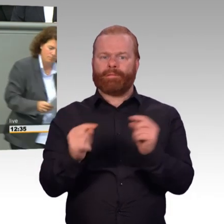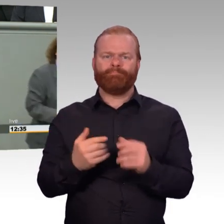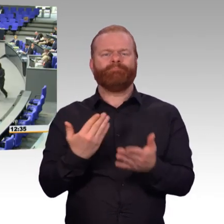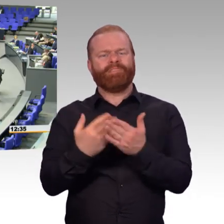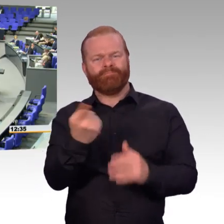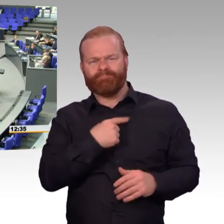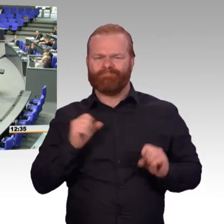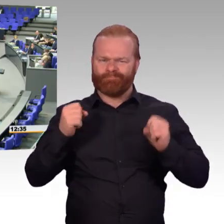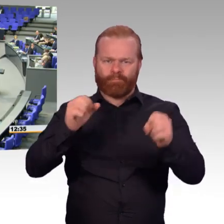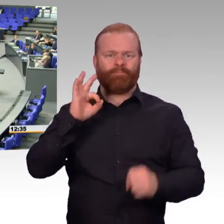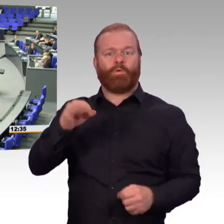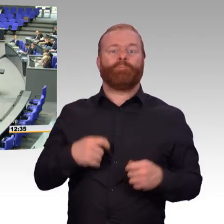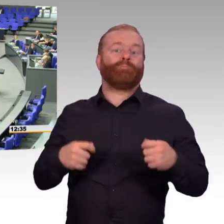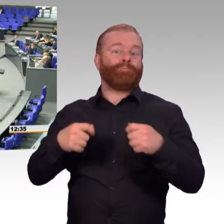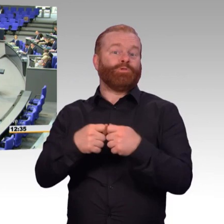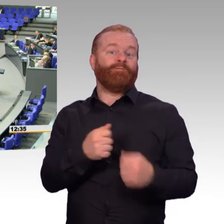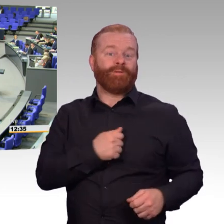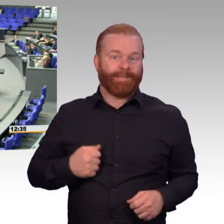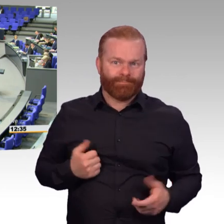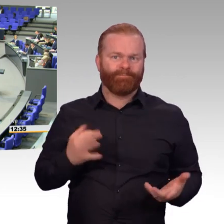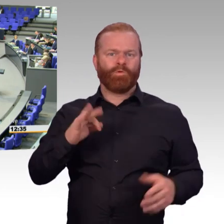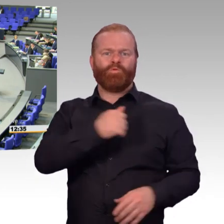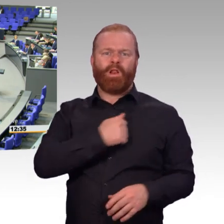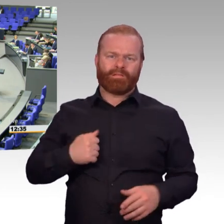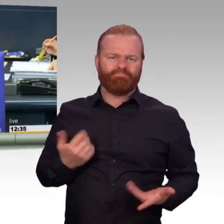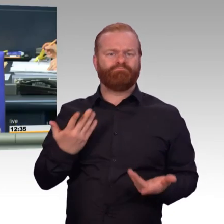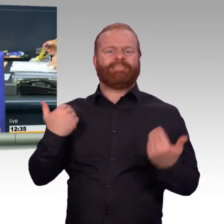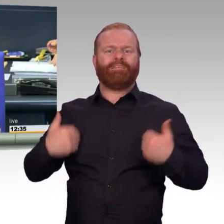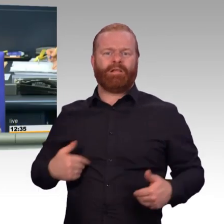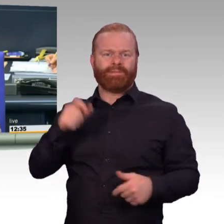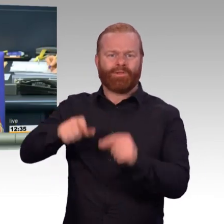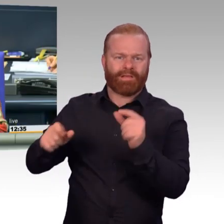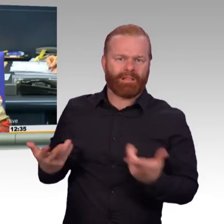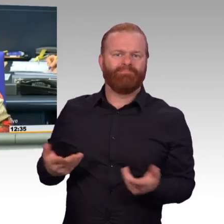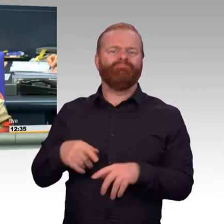(Präsident) Vielen Dank, Frau Kollegin Vieregge. Nächste Rednerin für die FDP-Fraktion